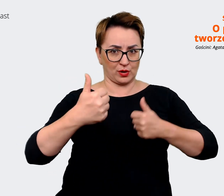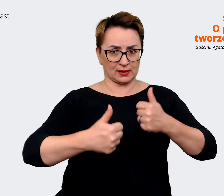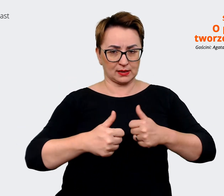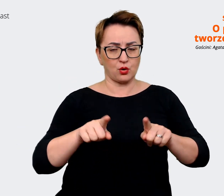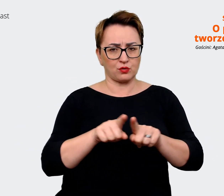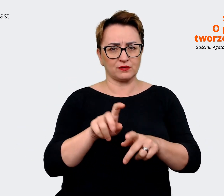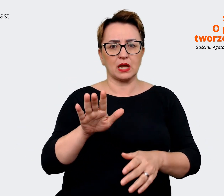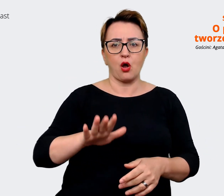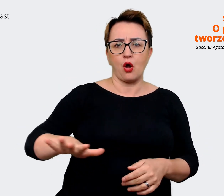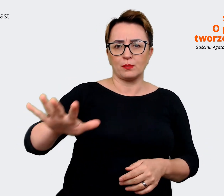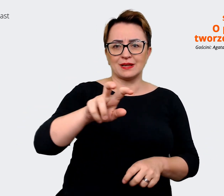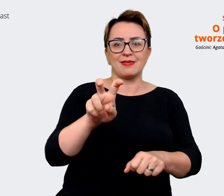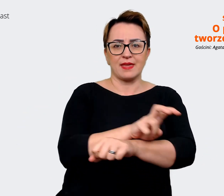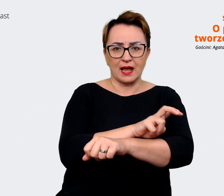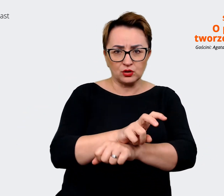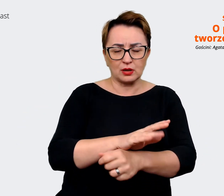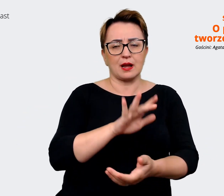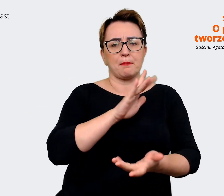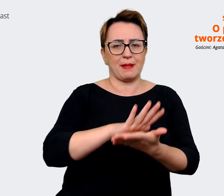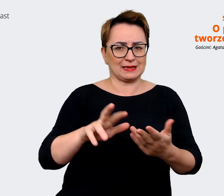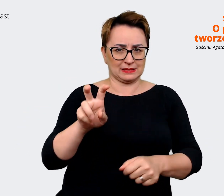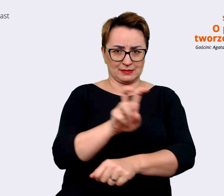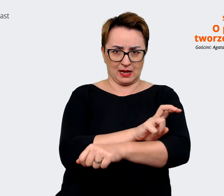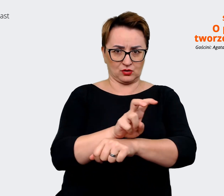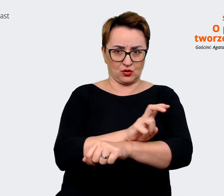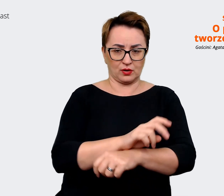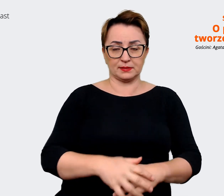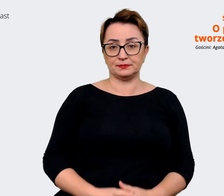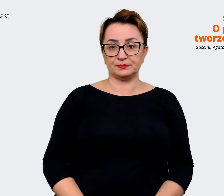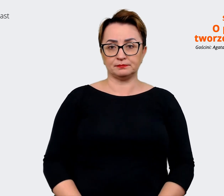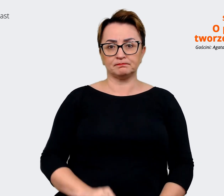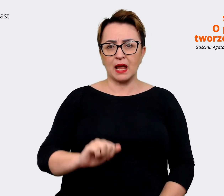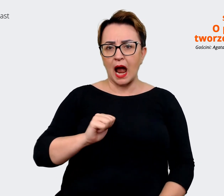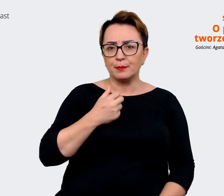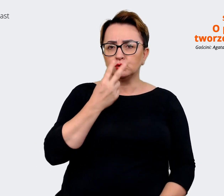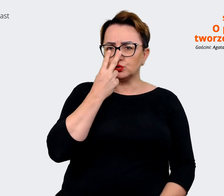technologicznych i nietechnologicznych. Żeby zobaczyć, jak inne firmy się komunikują, gdzie